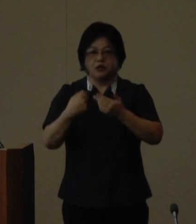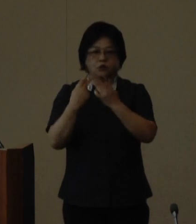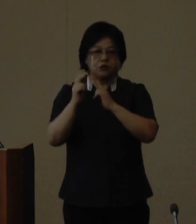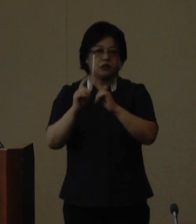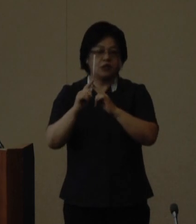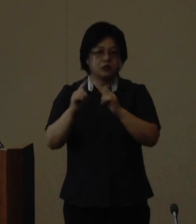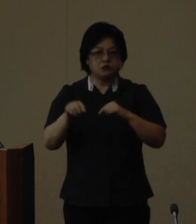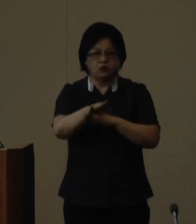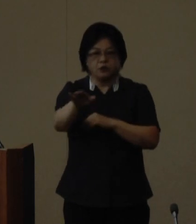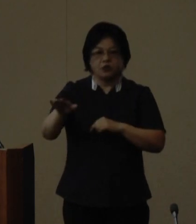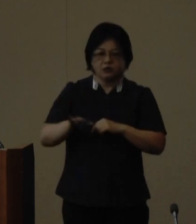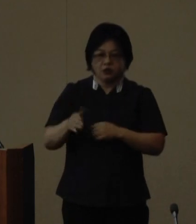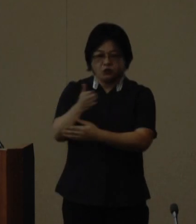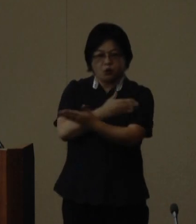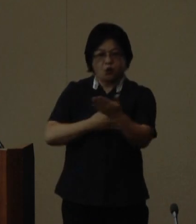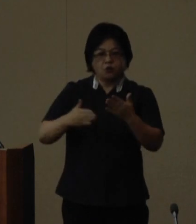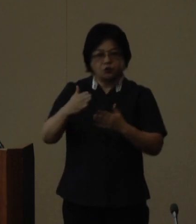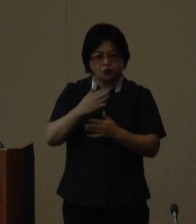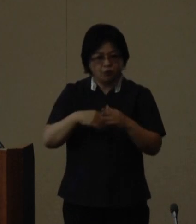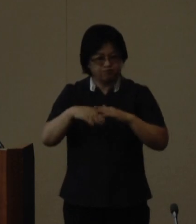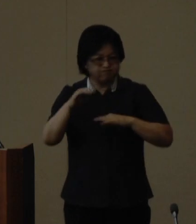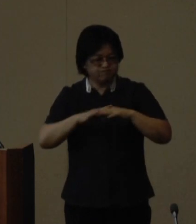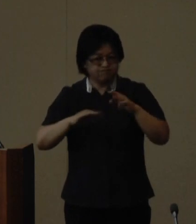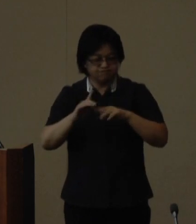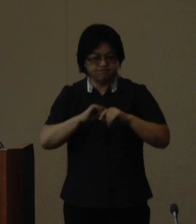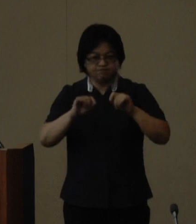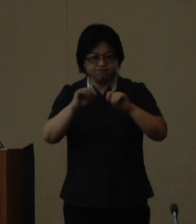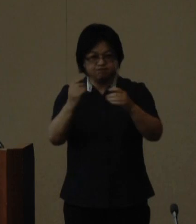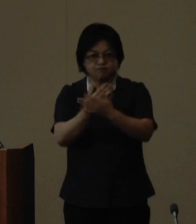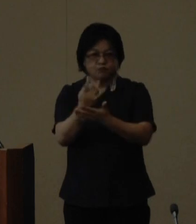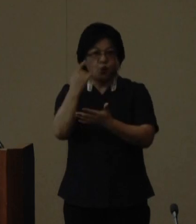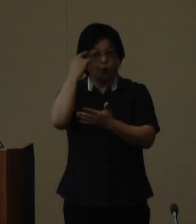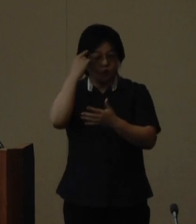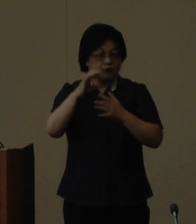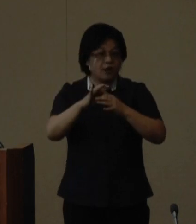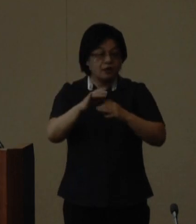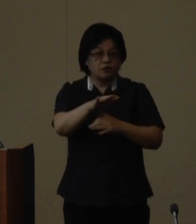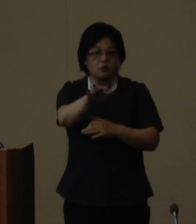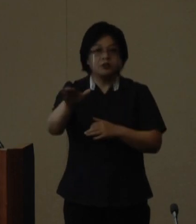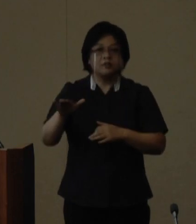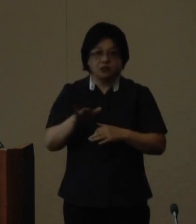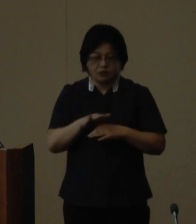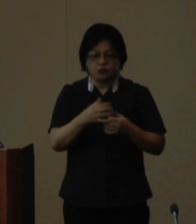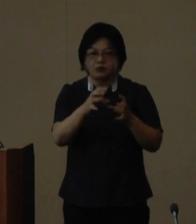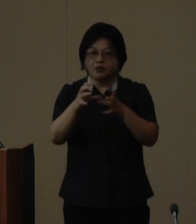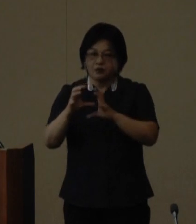を積み重ねてきた成果であると 考えており関係する全ての国際交流 団体の皆様へ心